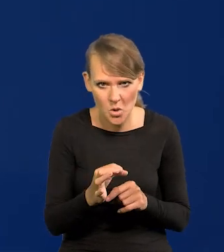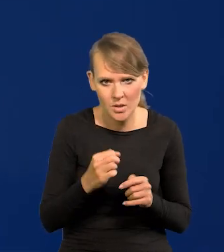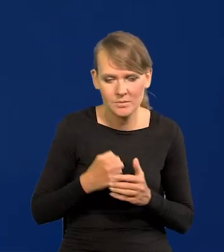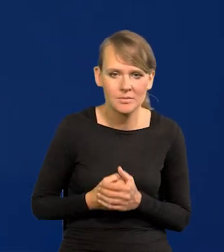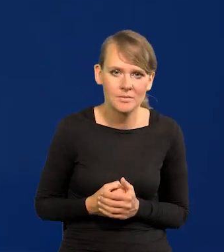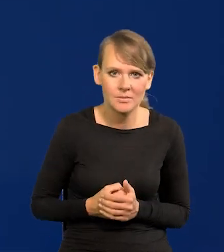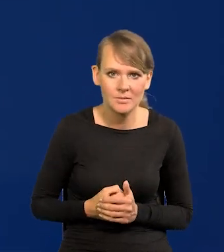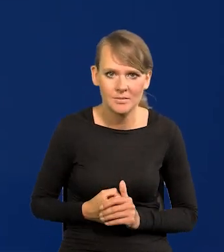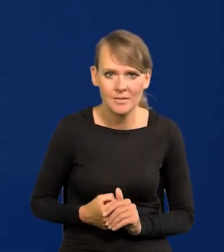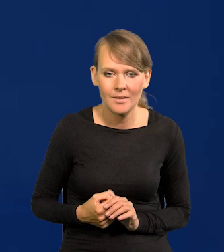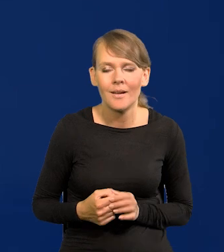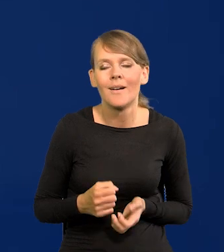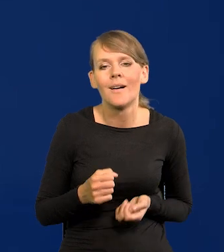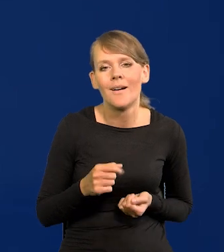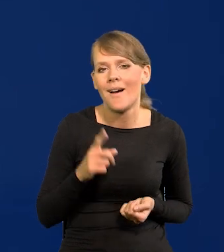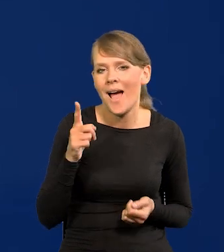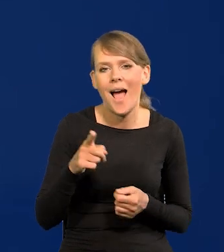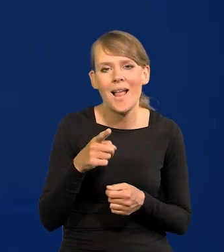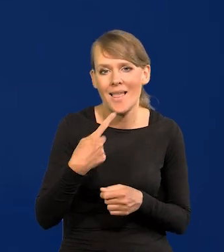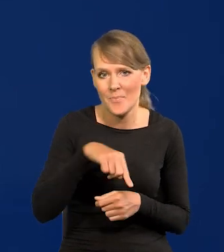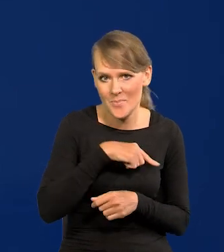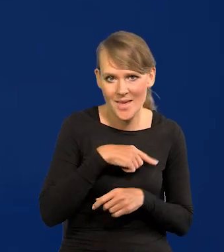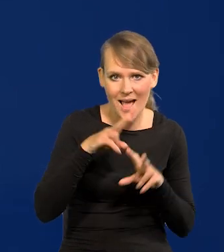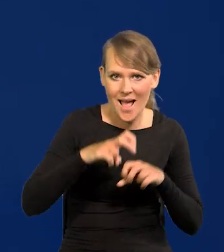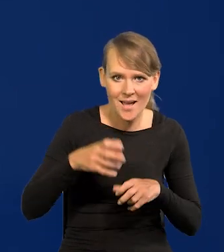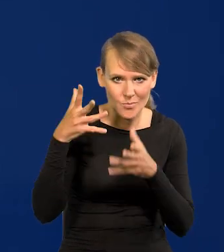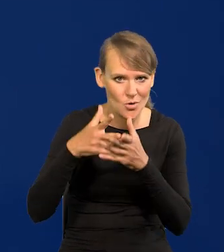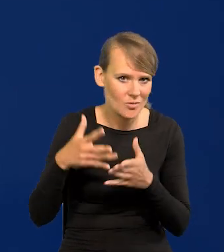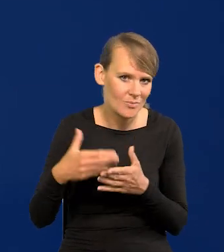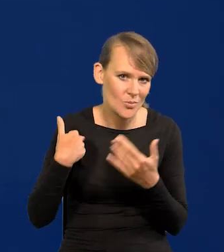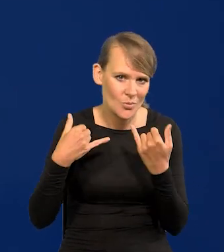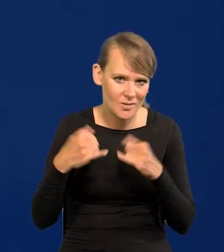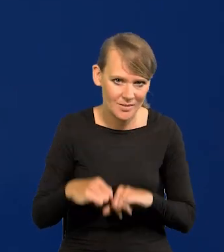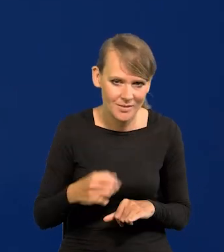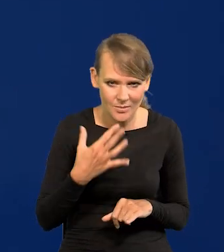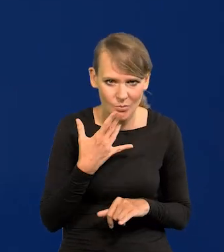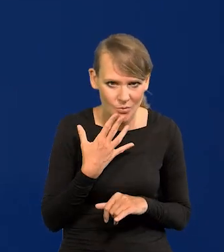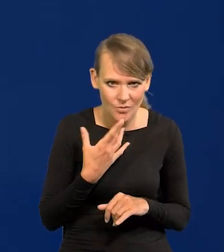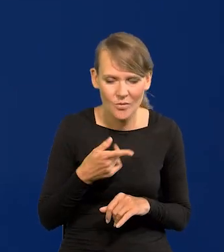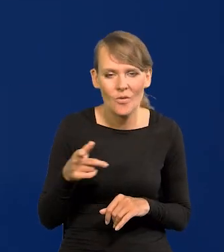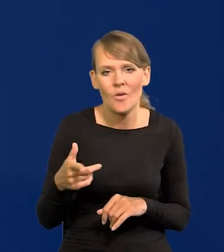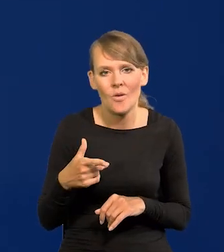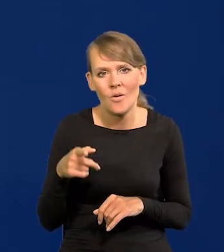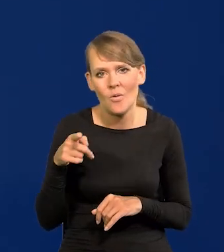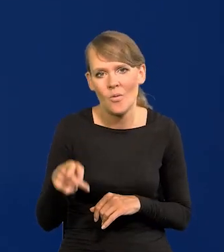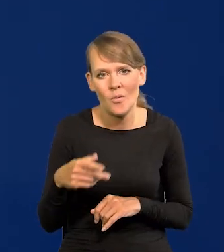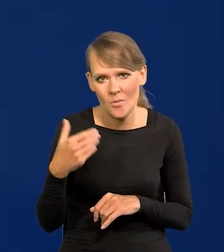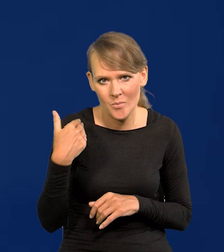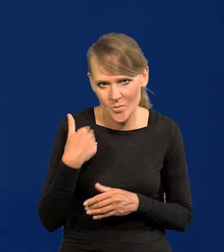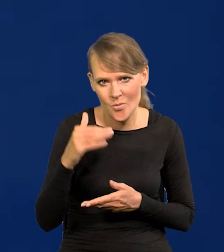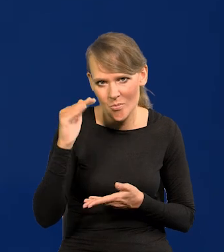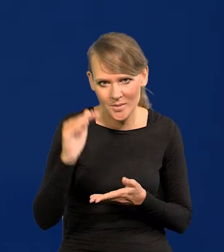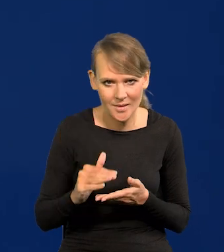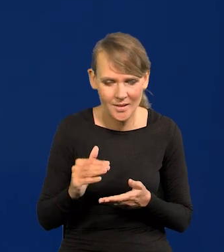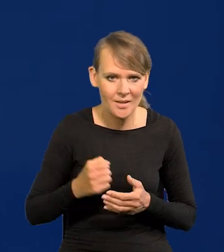Ale tego nasze projekcje nasi analitycy nie przewidywali. Była niższa nawet trochę niż nasze przewidywania.